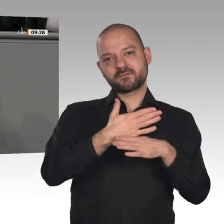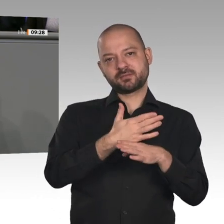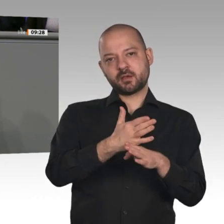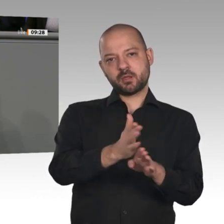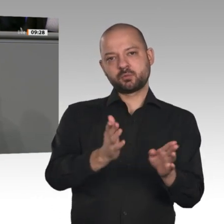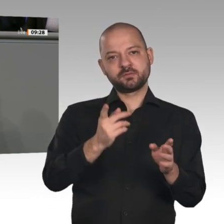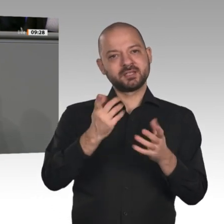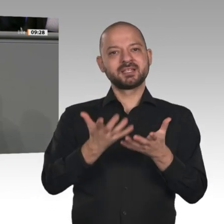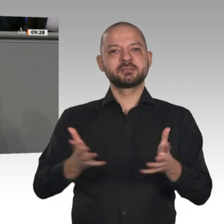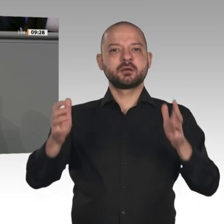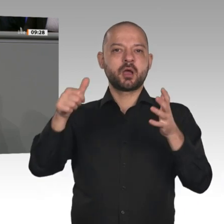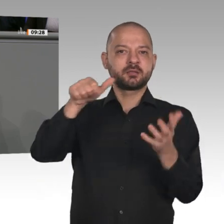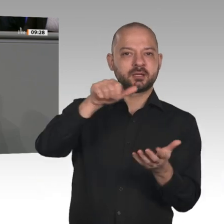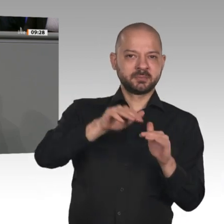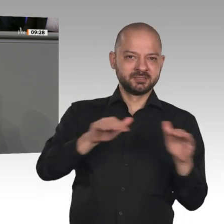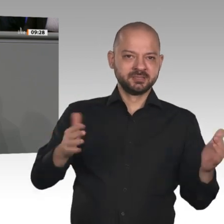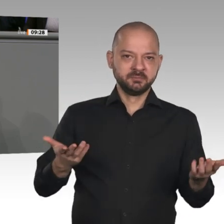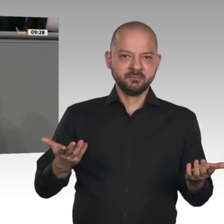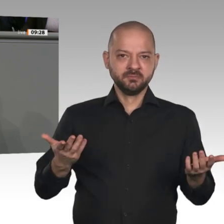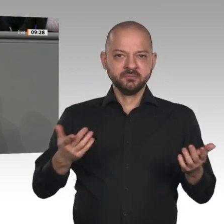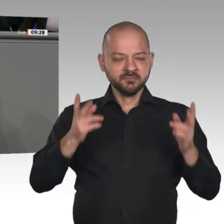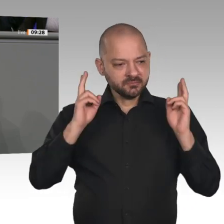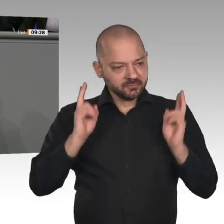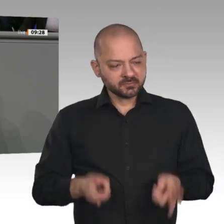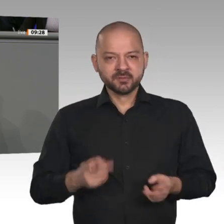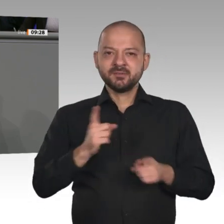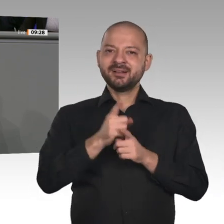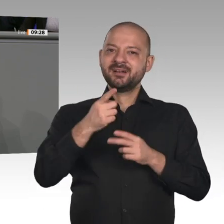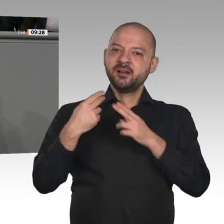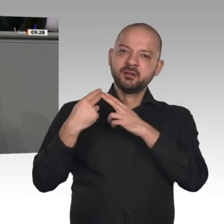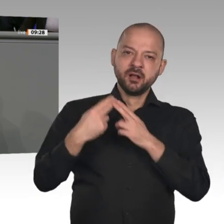können, ohne dass Menschen in den Genuss von Sozialleistungen kommen, die sie nicht